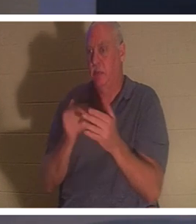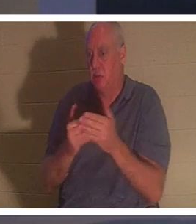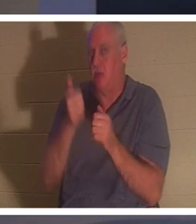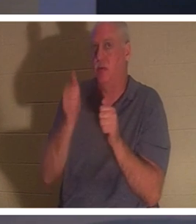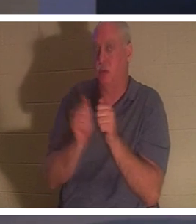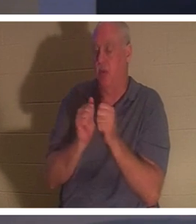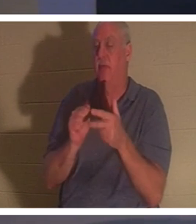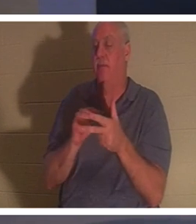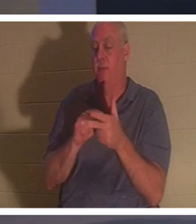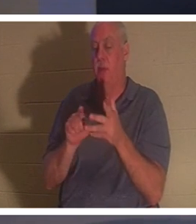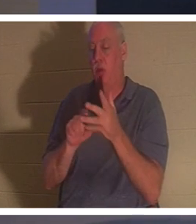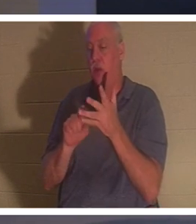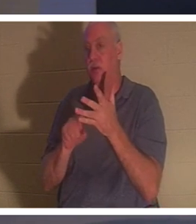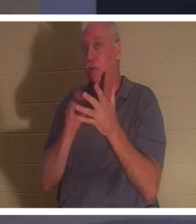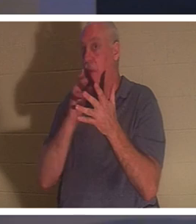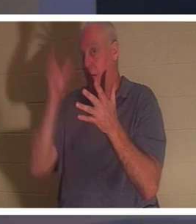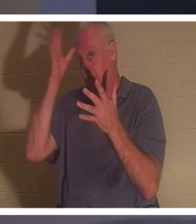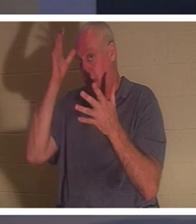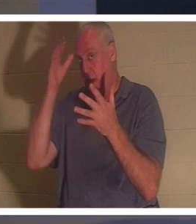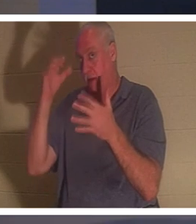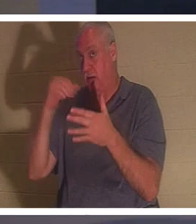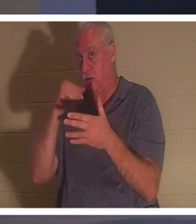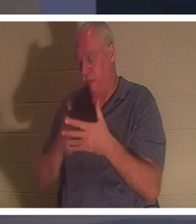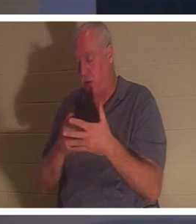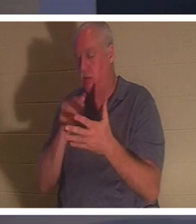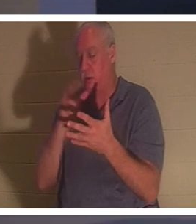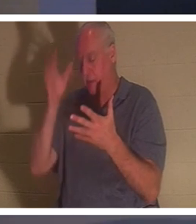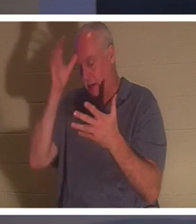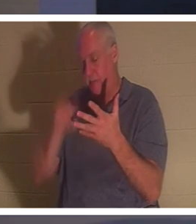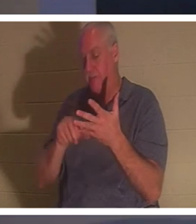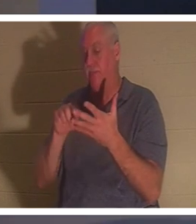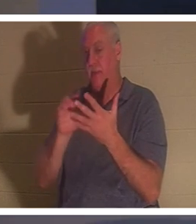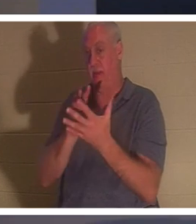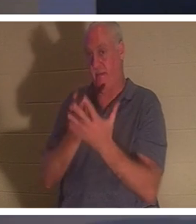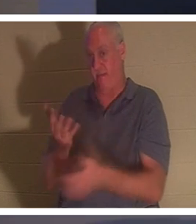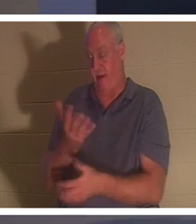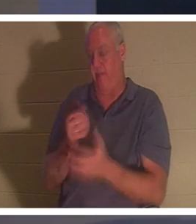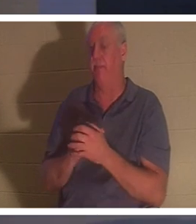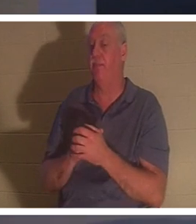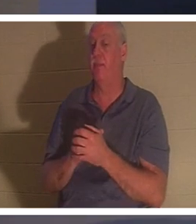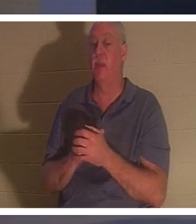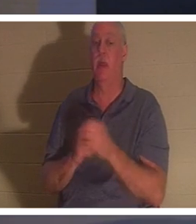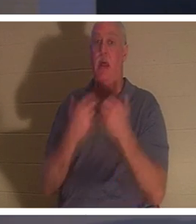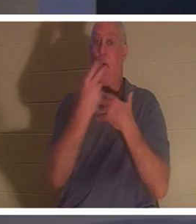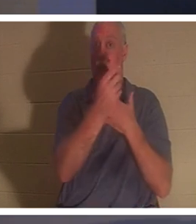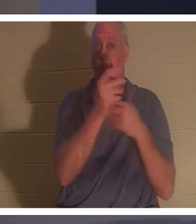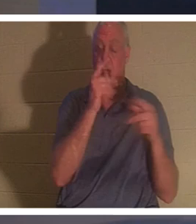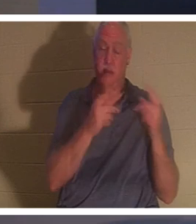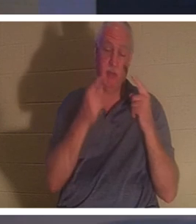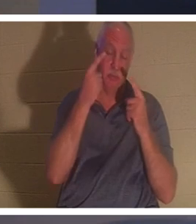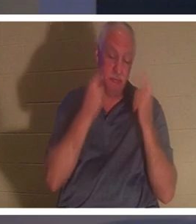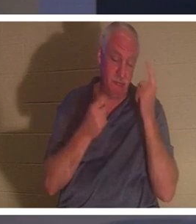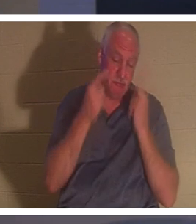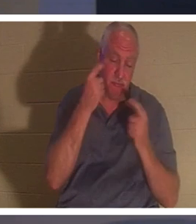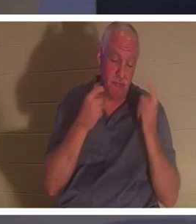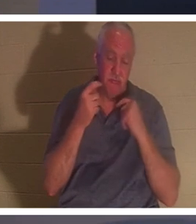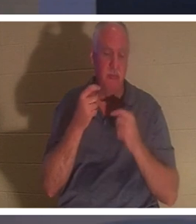la mère de l'enfant. Pendant ce temps, tout le peuple se lamentait et la pleurait. 'Cessez de gémir' Jésus a dit,